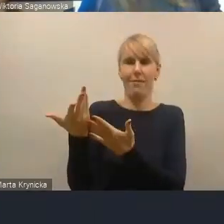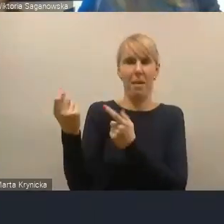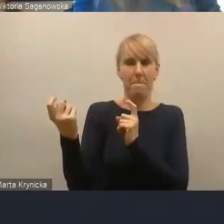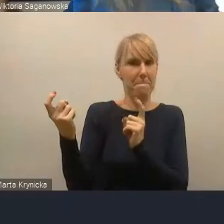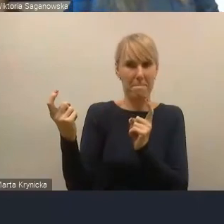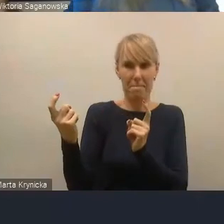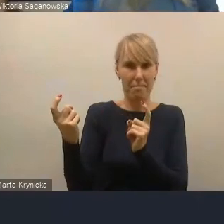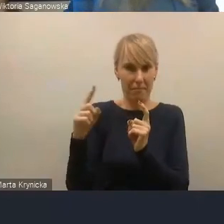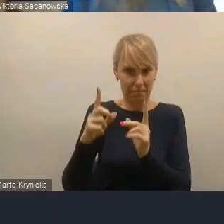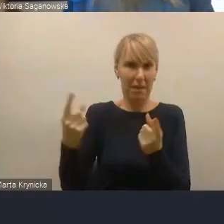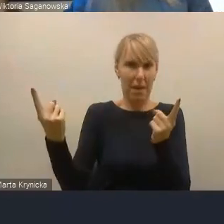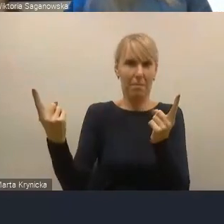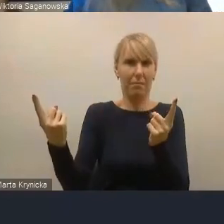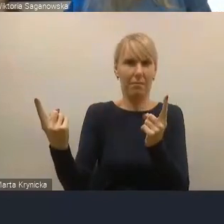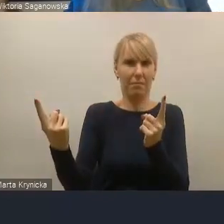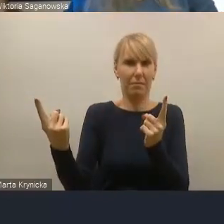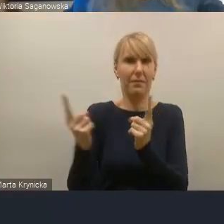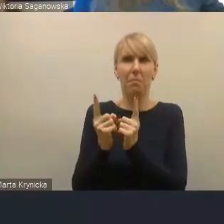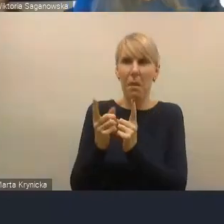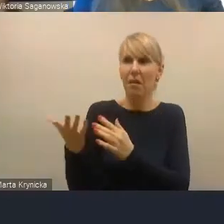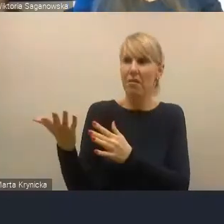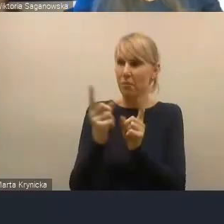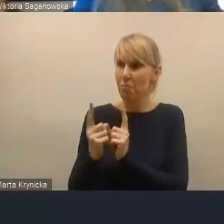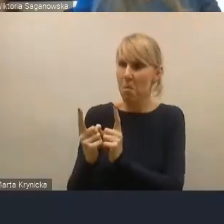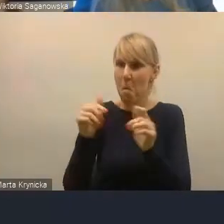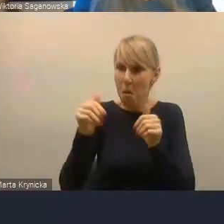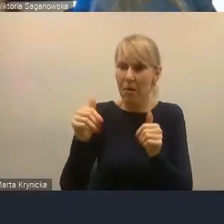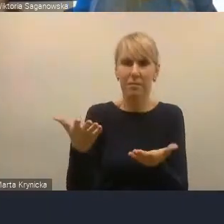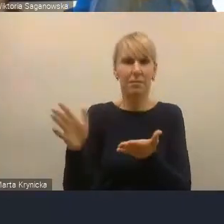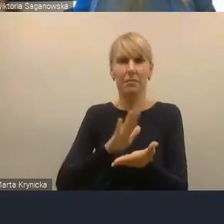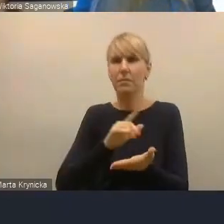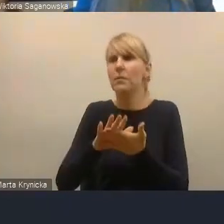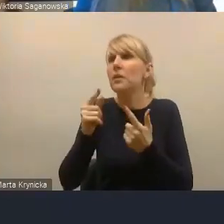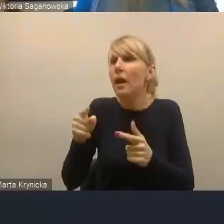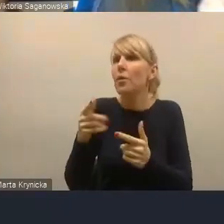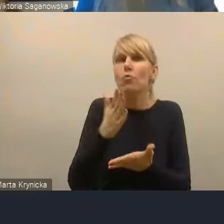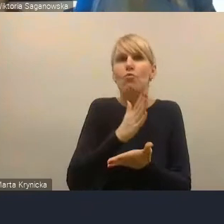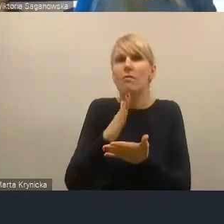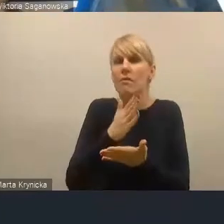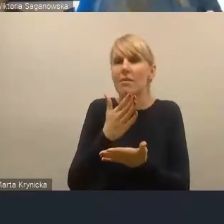że w tej metropolii fizycznie nie uczestniczy.